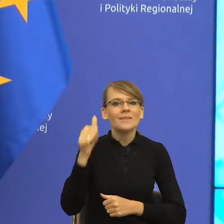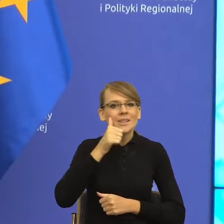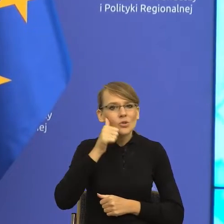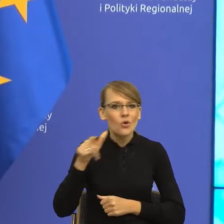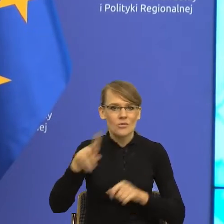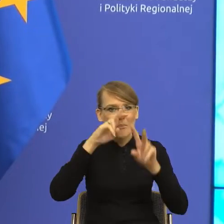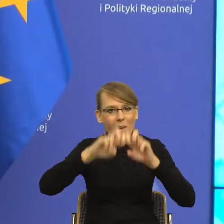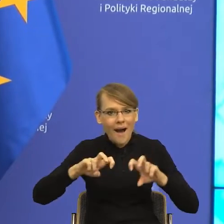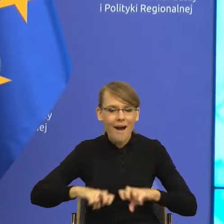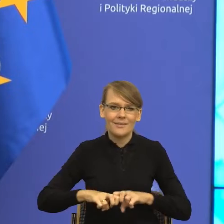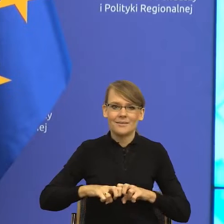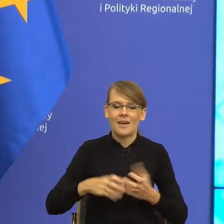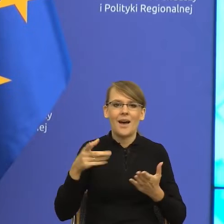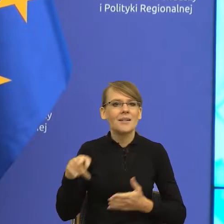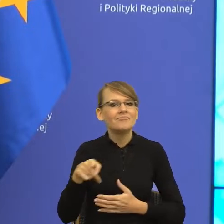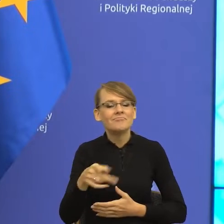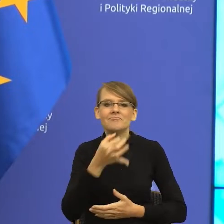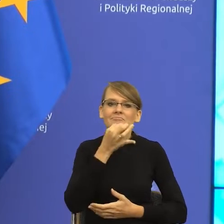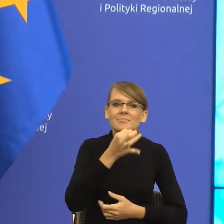odpowiedzi na to, jak bronić się przed manipulacją i